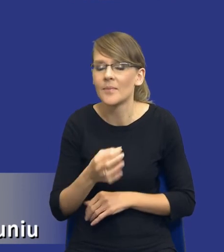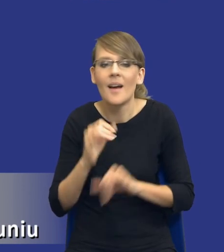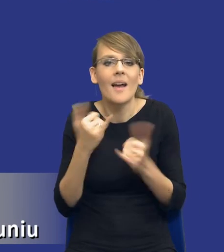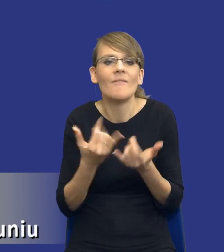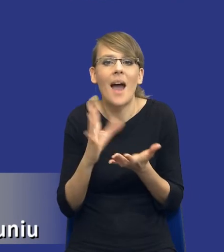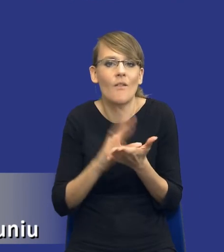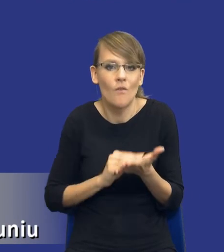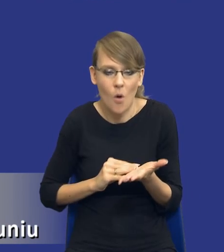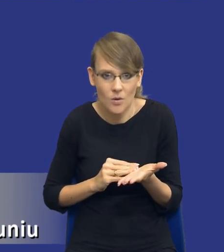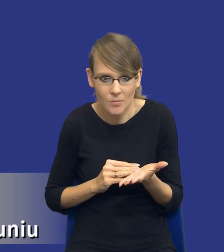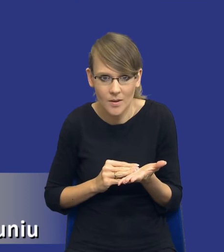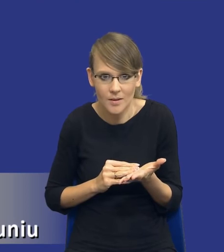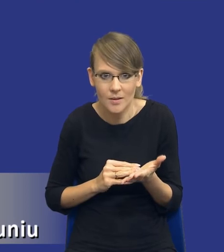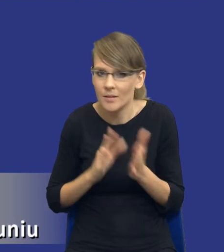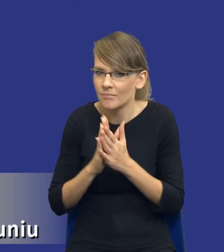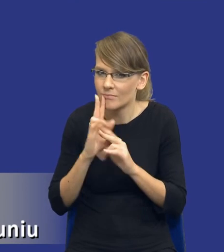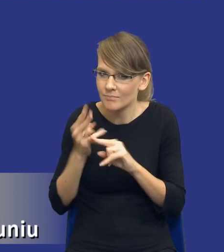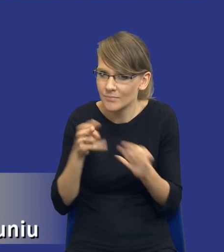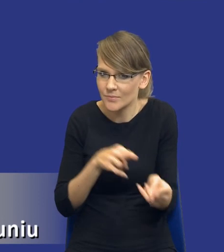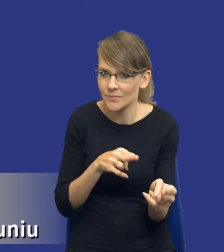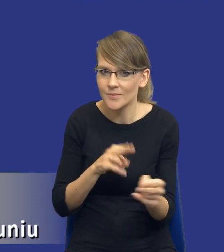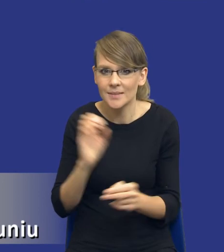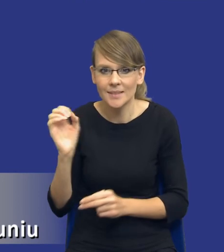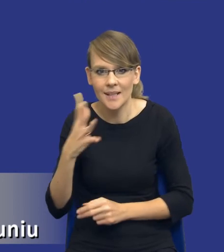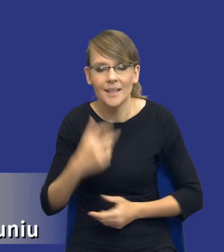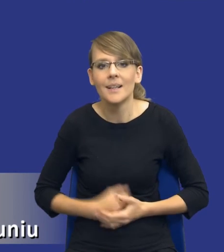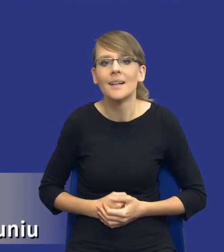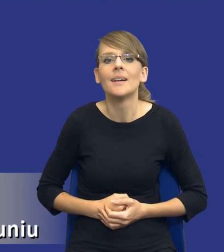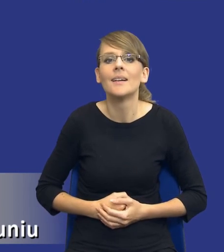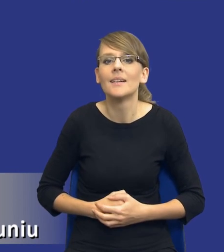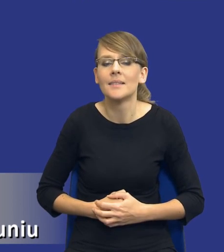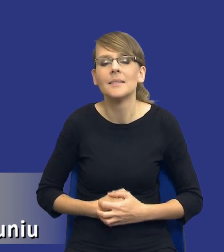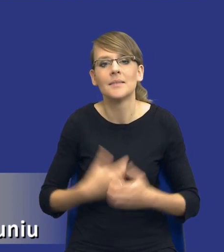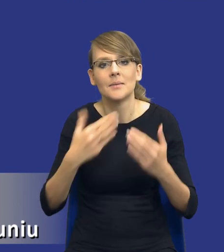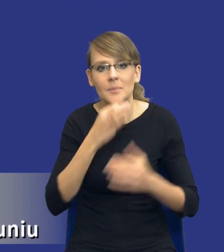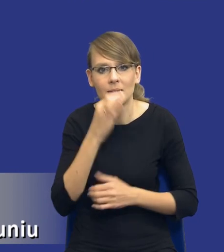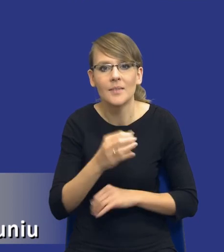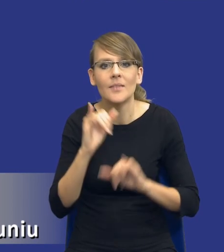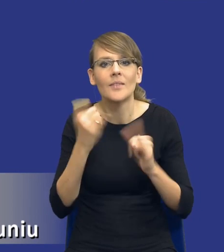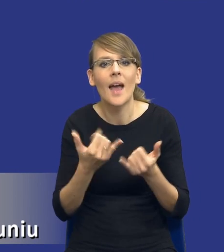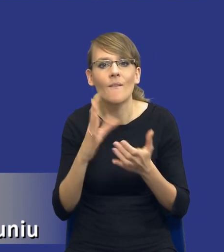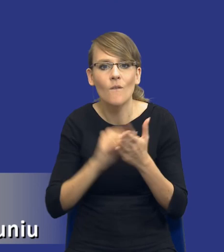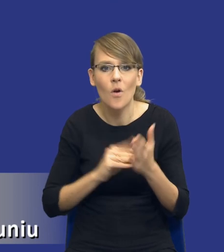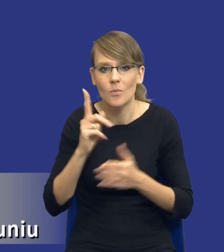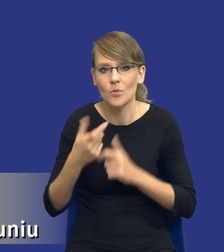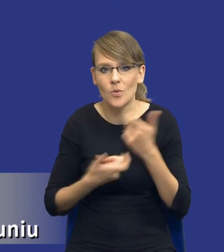Jeżeli moglibyśmy wrócić do slajdu poprzedniego. Właśnie kolejne pytanie, to jest w jakiej formie należy sporządzić analizę potrzeb i wymagań?